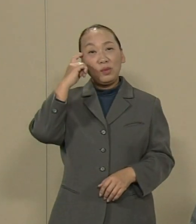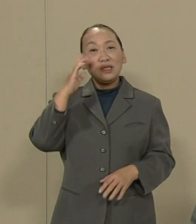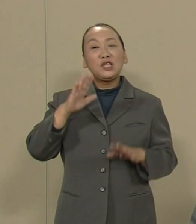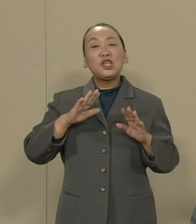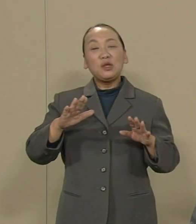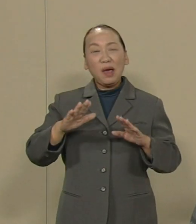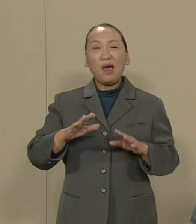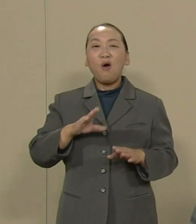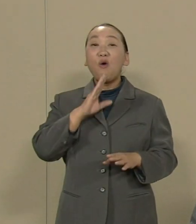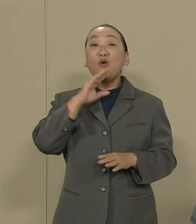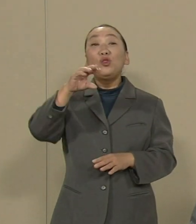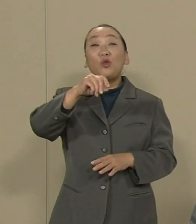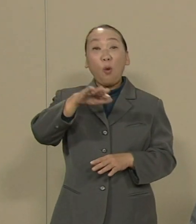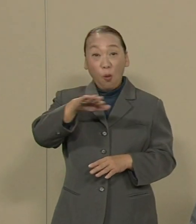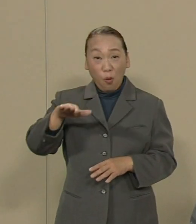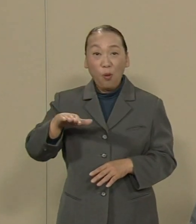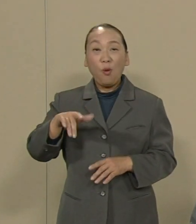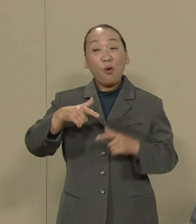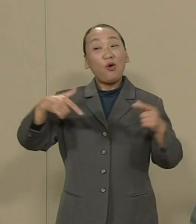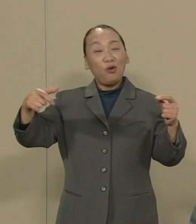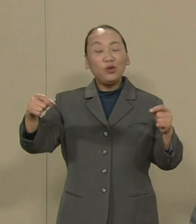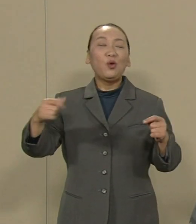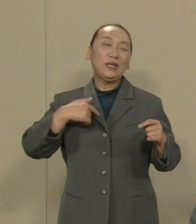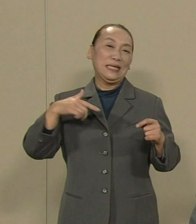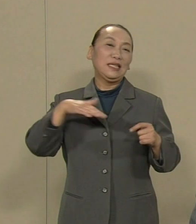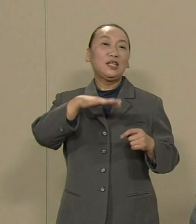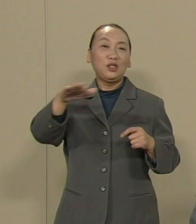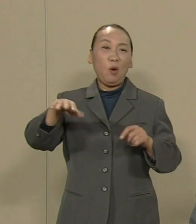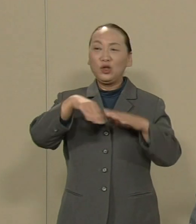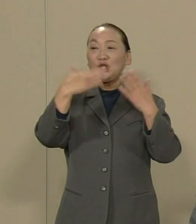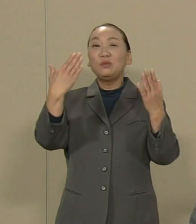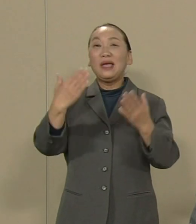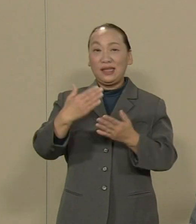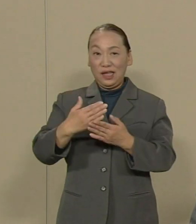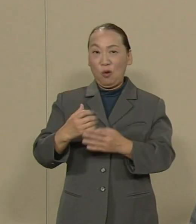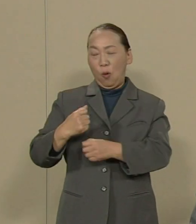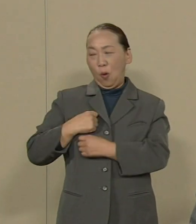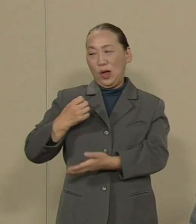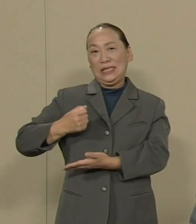ともに すべての基地を撤去する戦いに 立ち上がる時だと思います